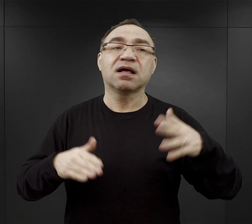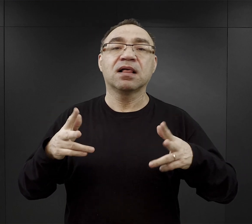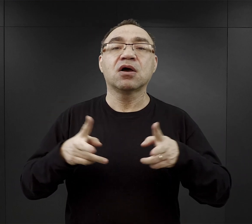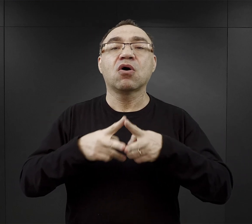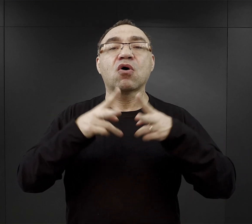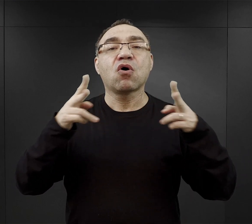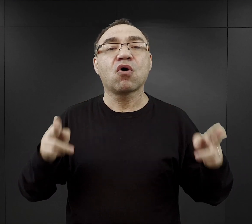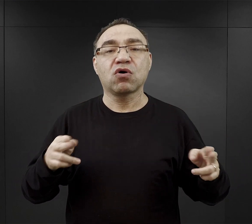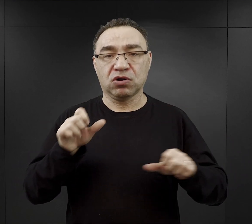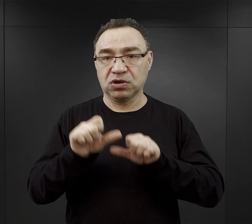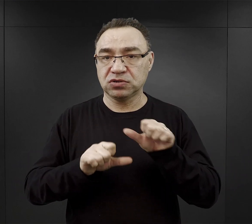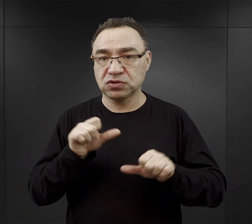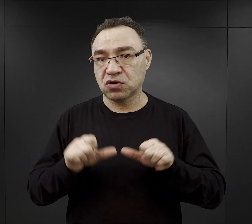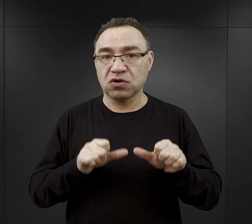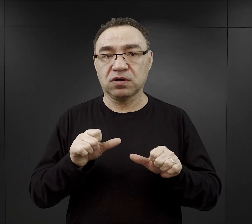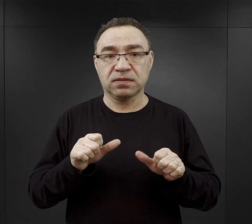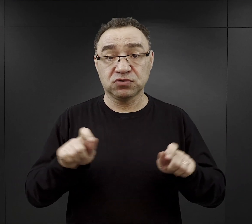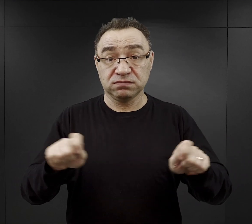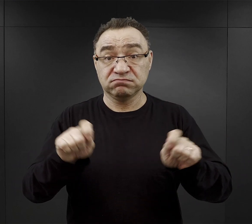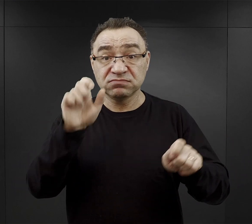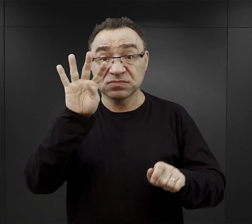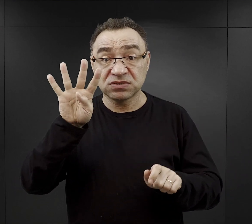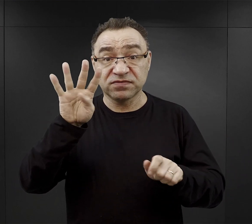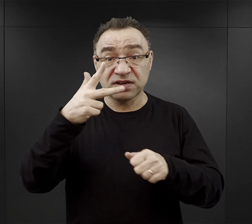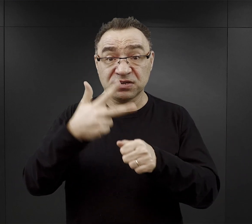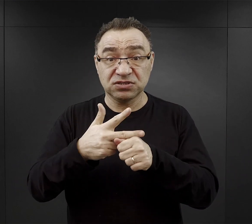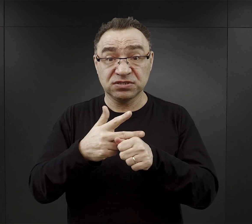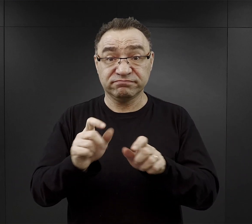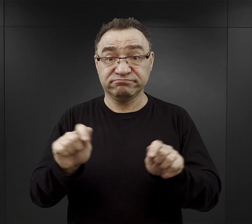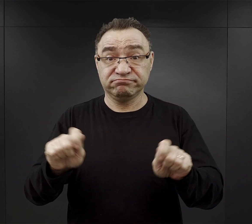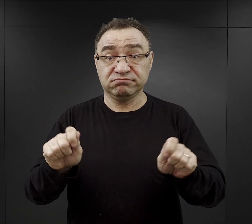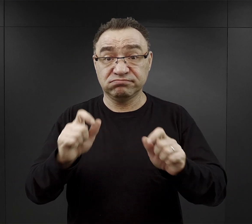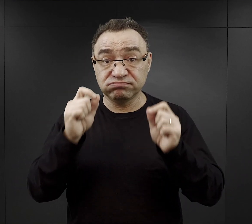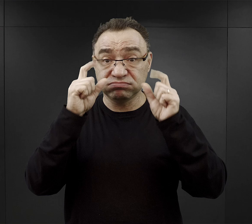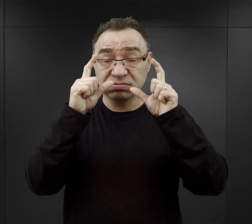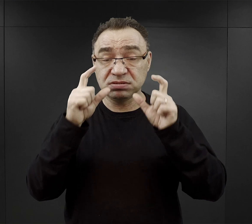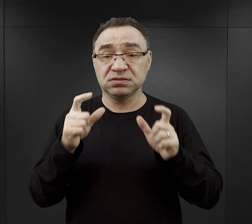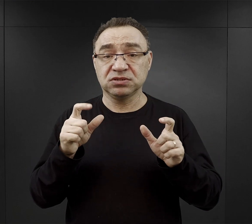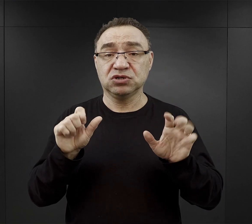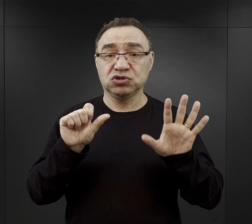Jeżeli mówiłem wcześniej, że byli budzeni o godzinie 4.30 i zaczynali pracę o 6.00,